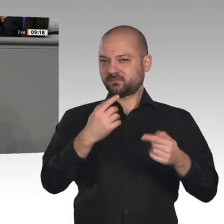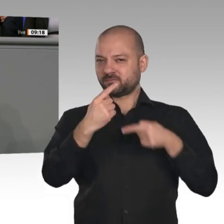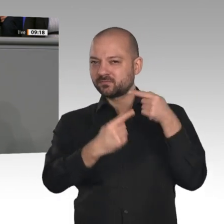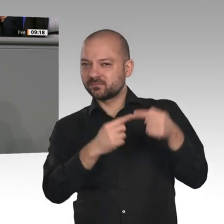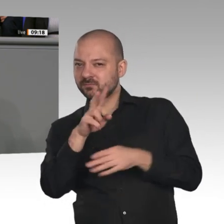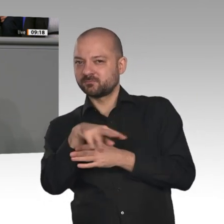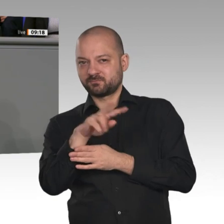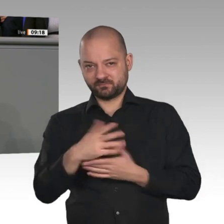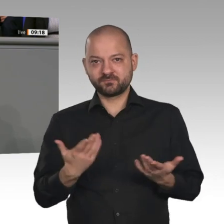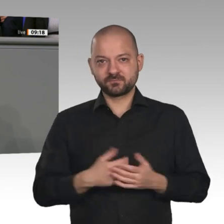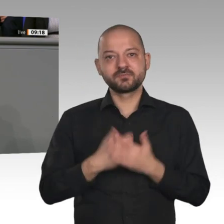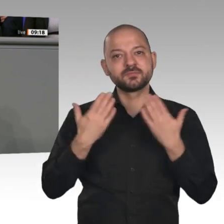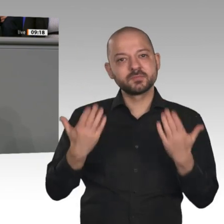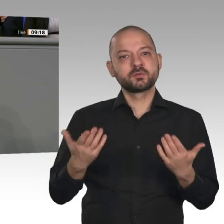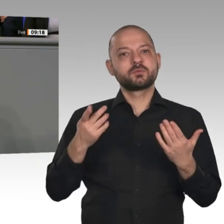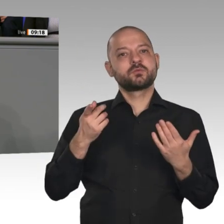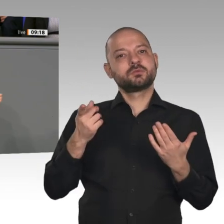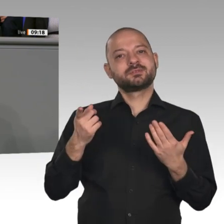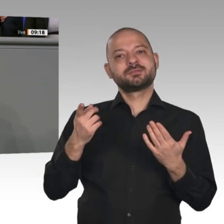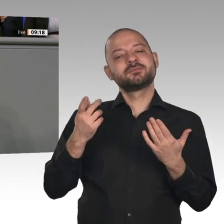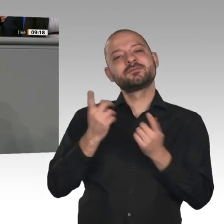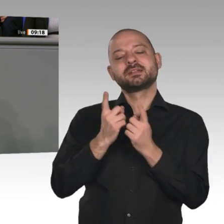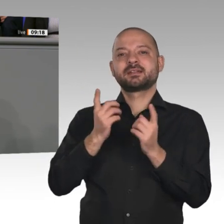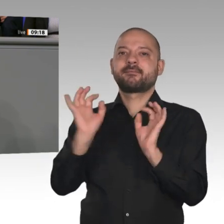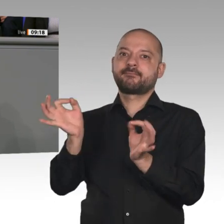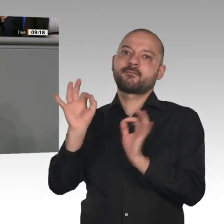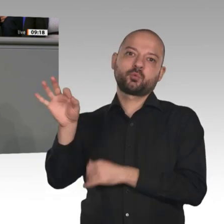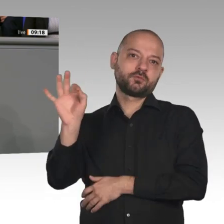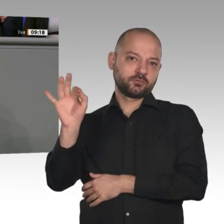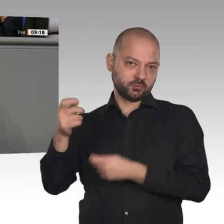Zwecke, die ohnehin bereits feststehen. Die Botschaft kann man grob zusammenfassen: